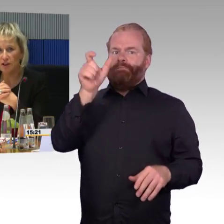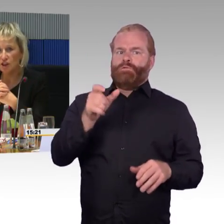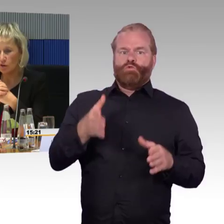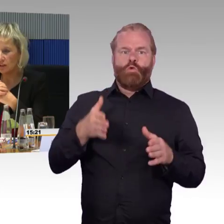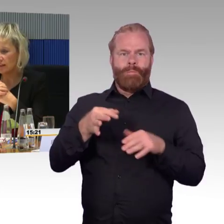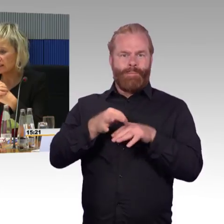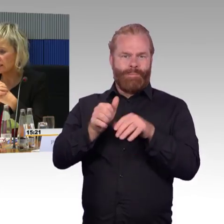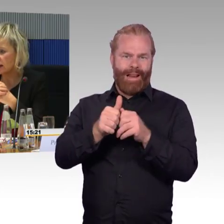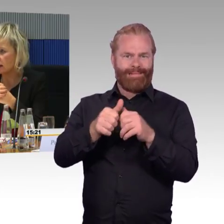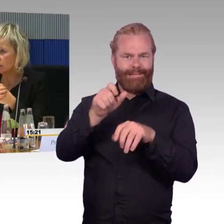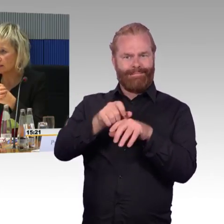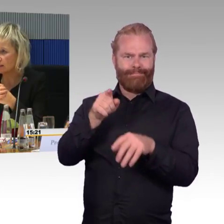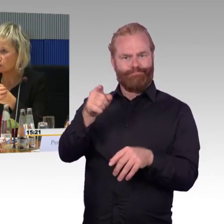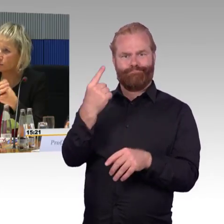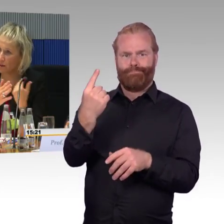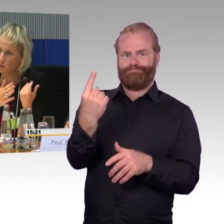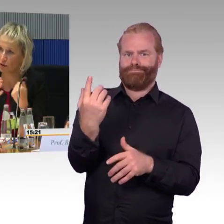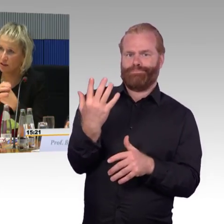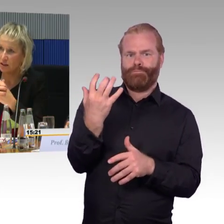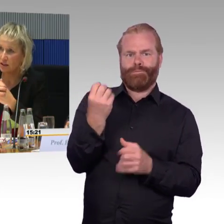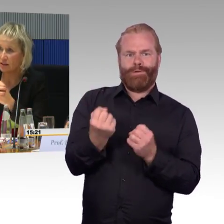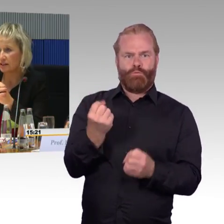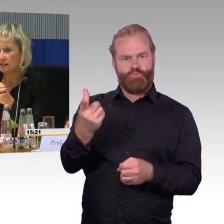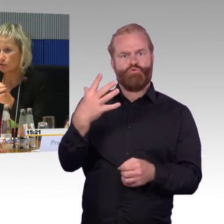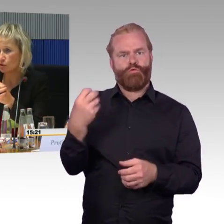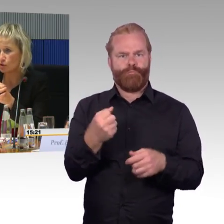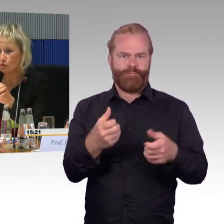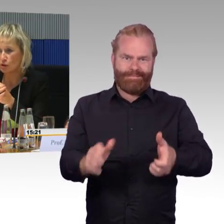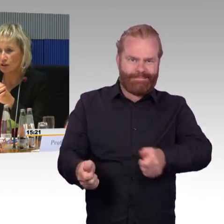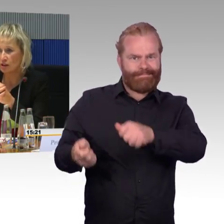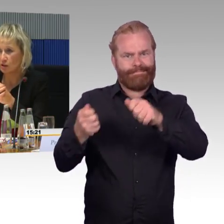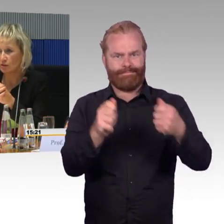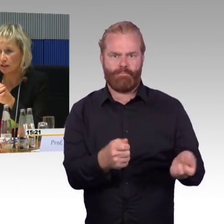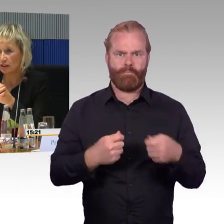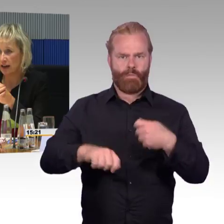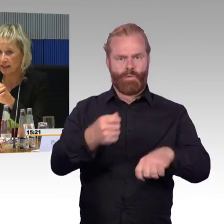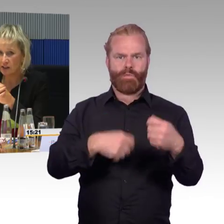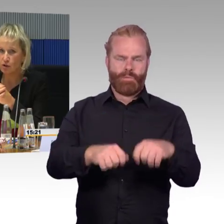So sind sie entsprechend ausgelegt, dass sie tragfähig sind für Personen.